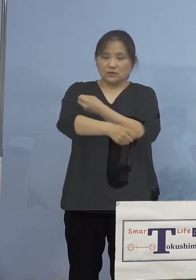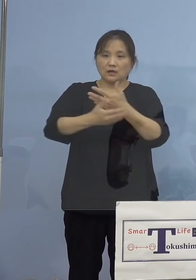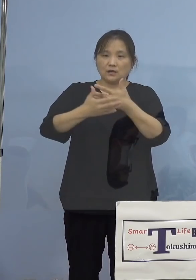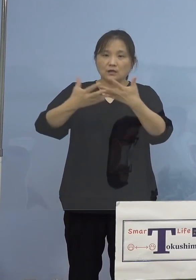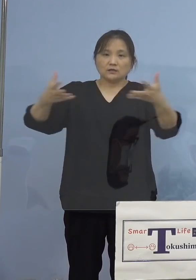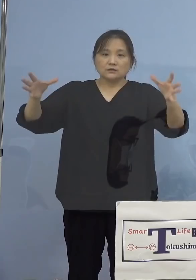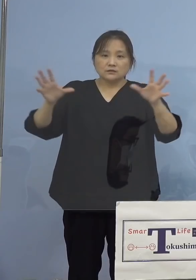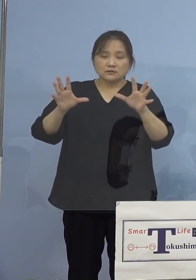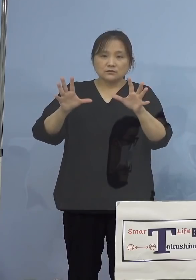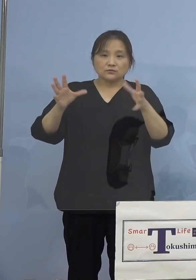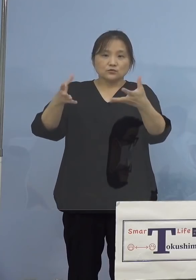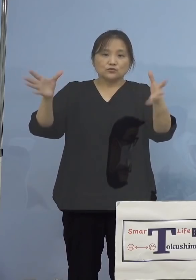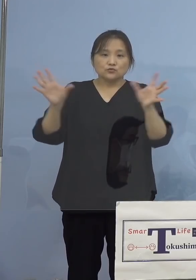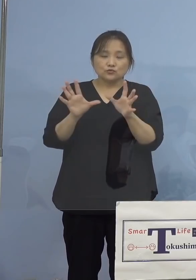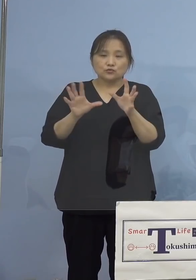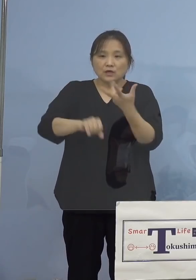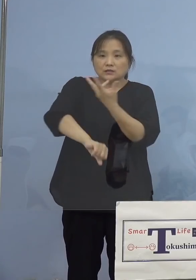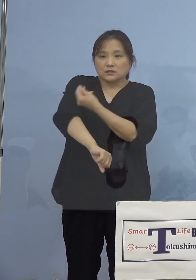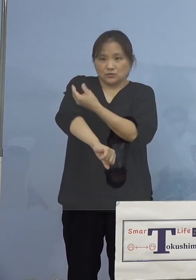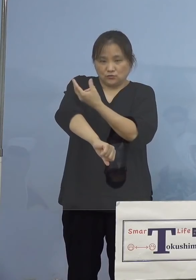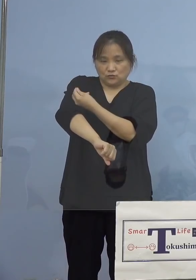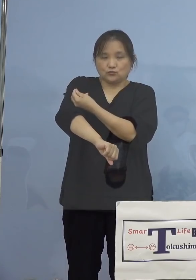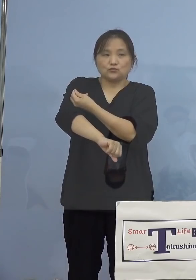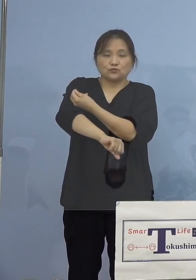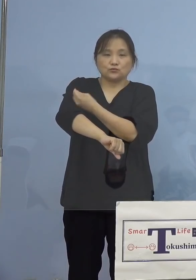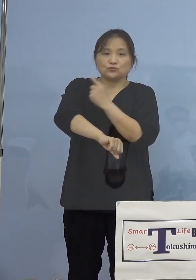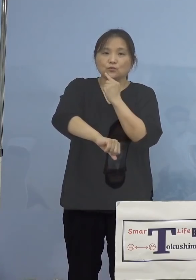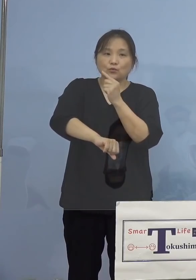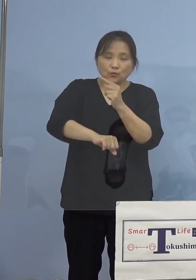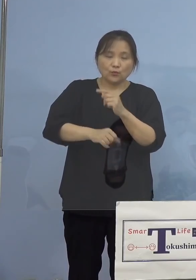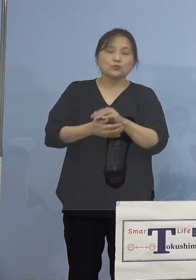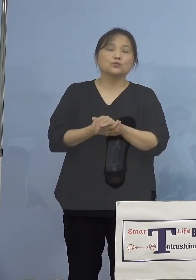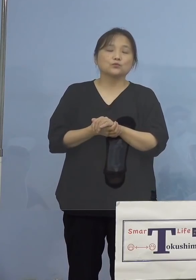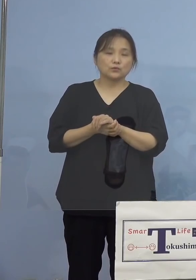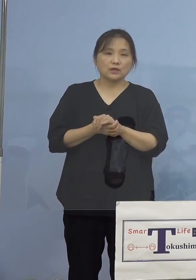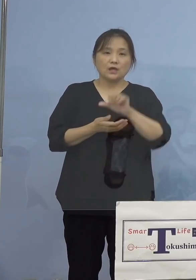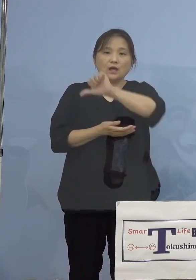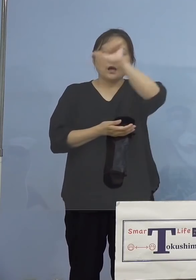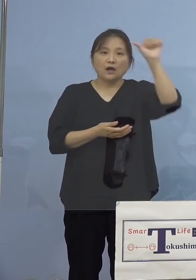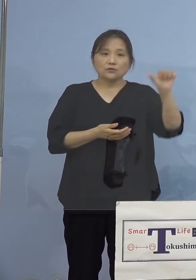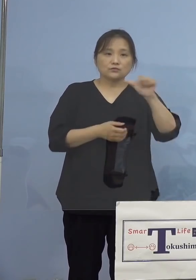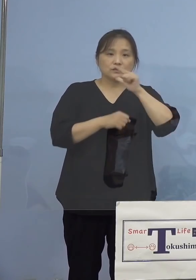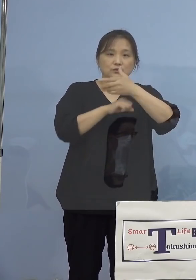県の主導する大規模集団接種として アスティとくしまにおいて